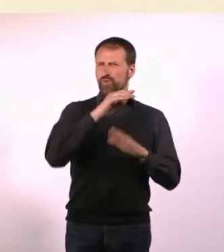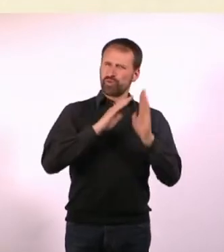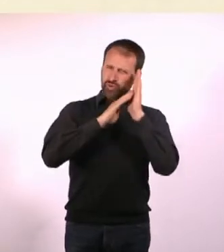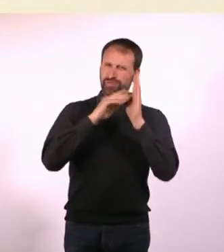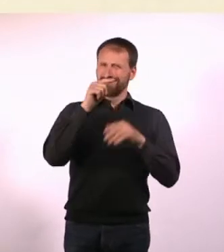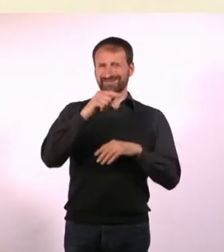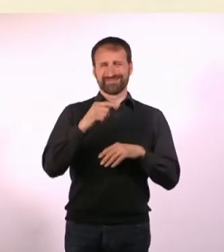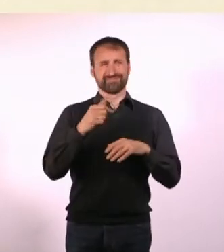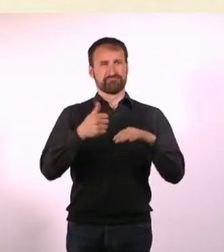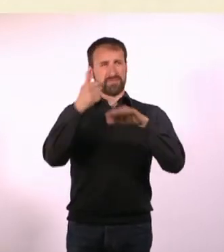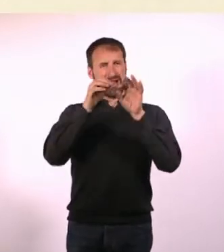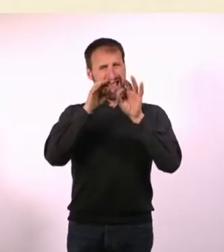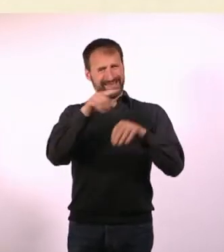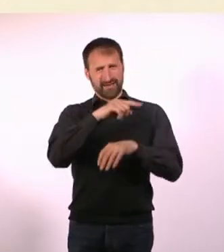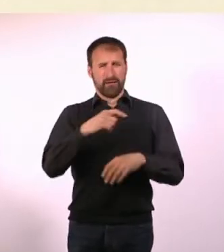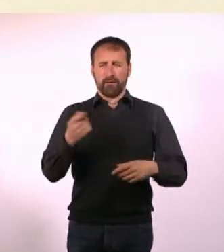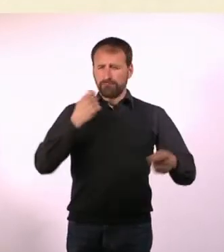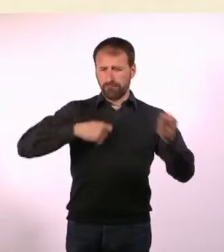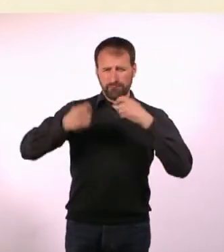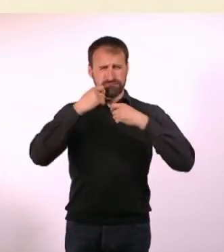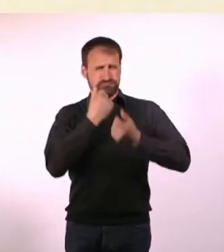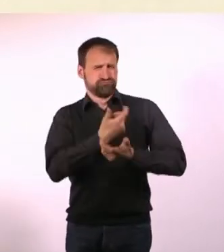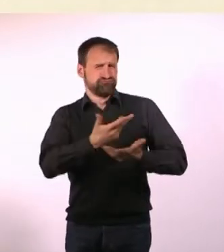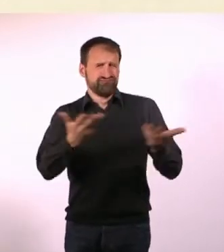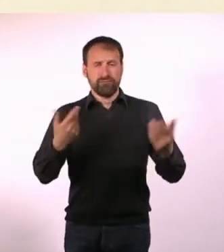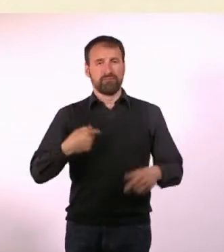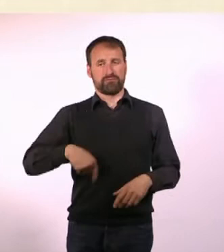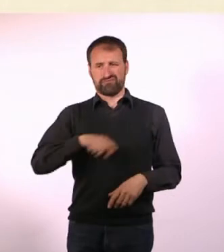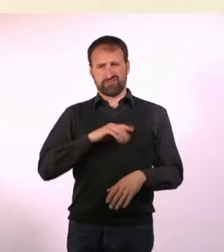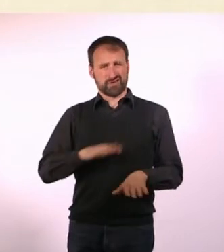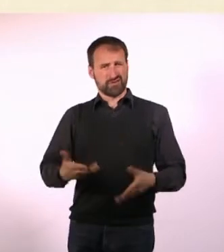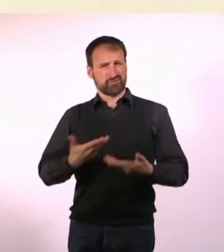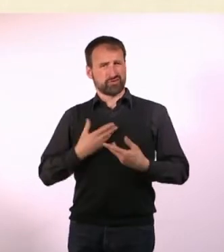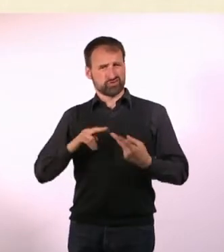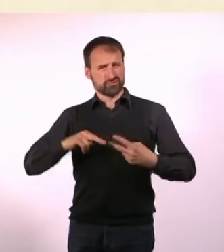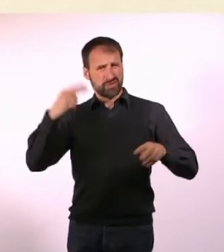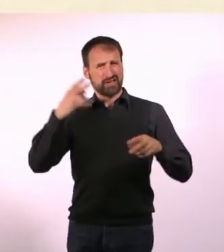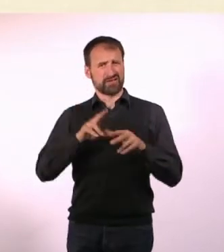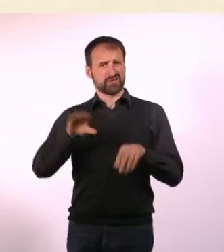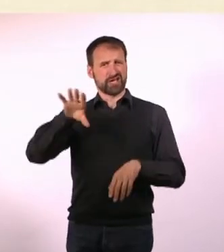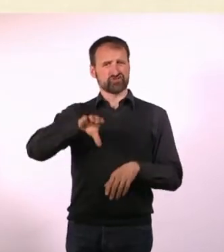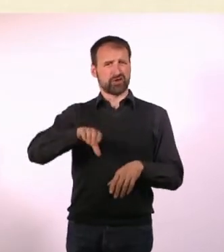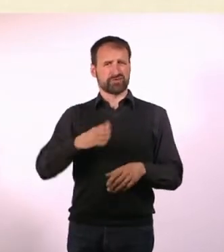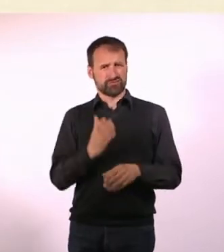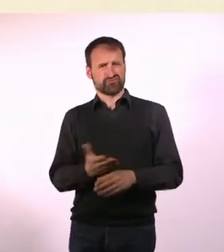Die Heimleiter dort haben gegessen wie Könige, wir hatten Nudeln mit Ketchup. Wir durften ganz normale Dinge nicht tun.